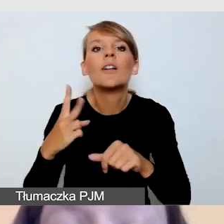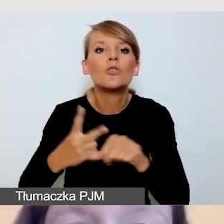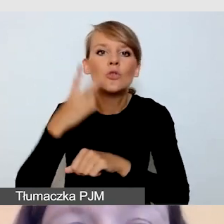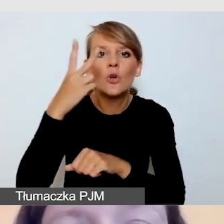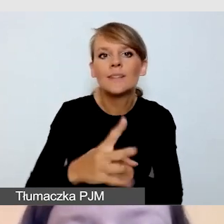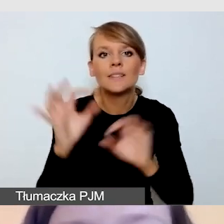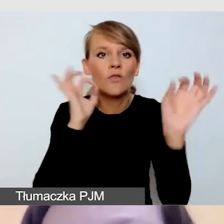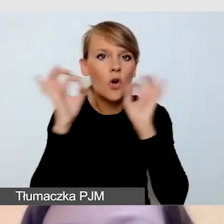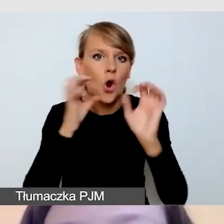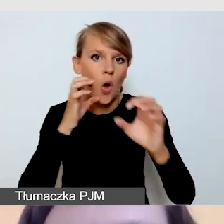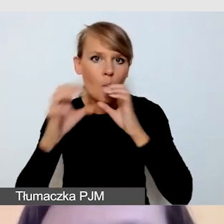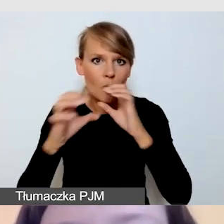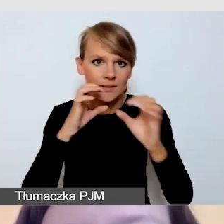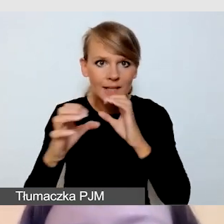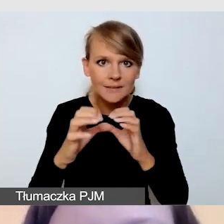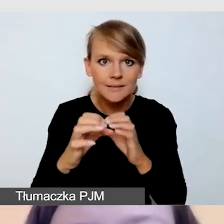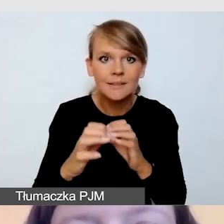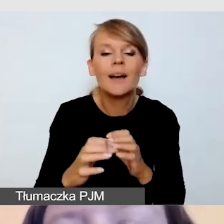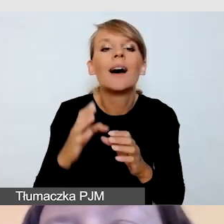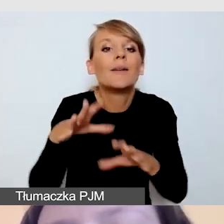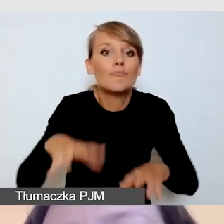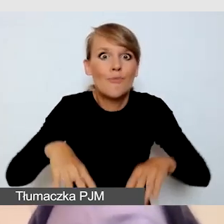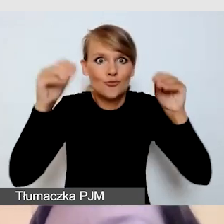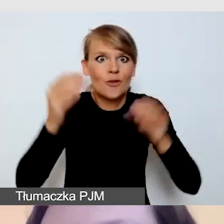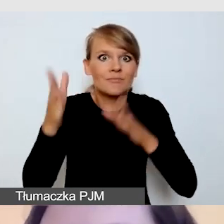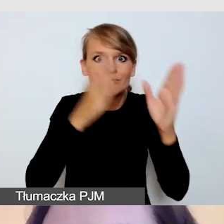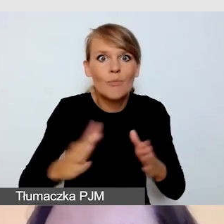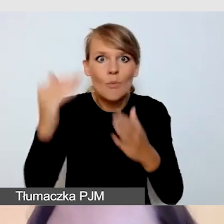Już na etapie programu wydarzenia analizujemy różne rzeczy